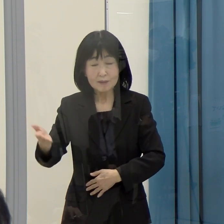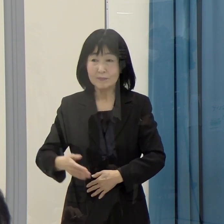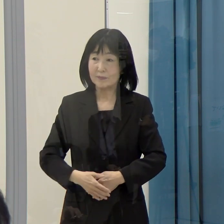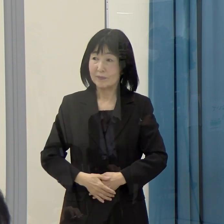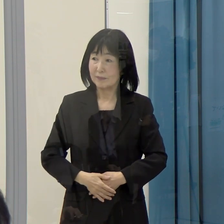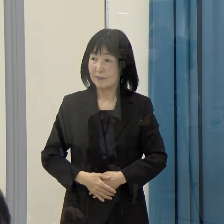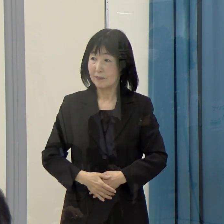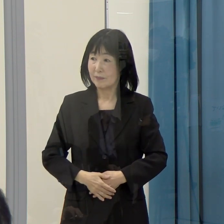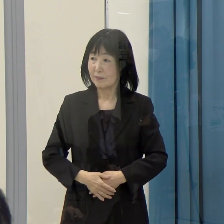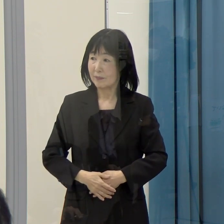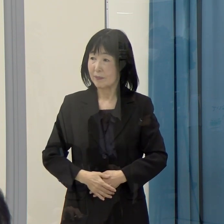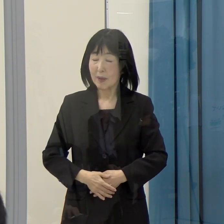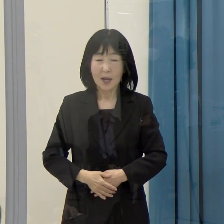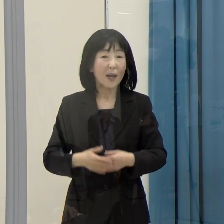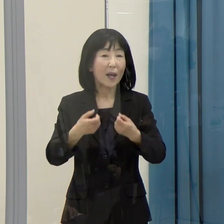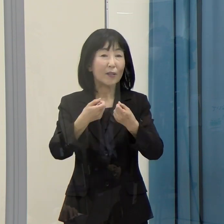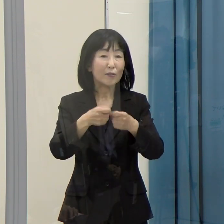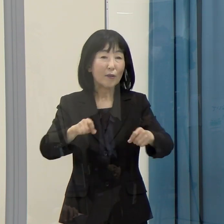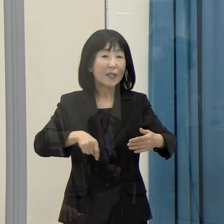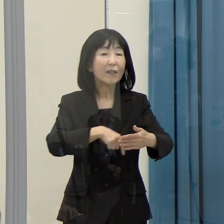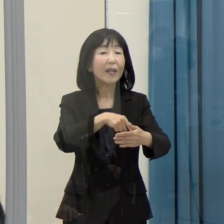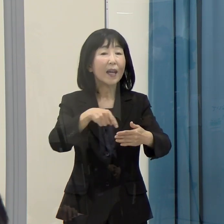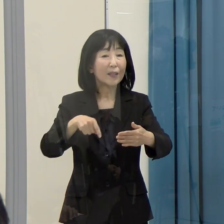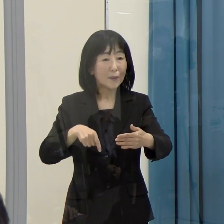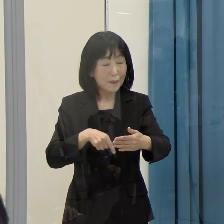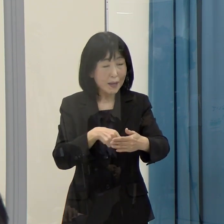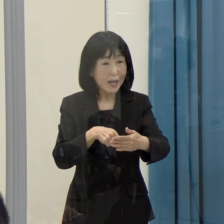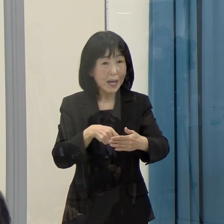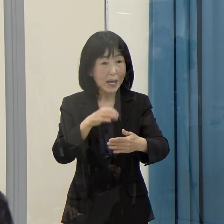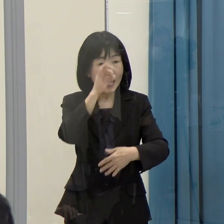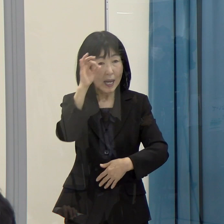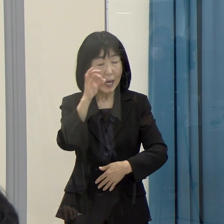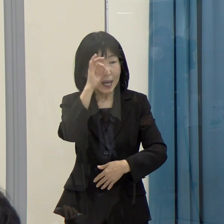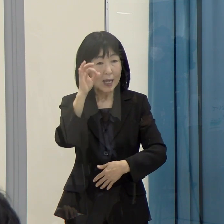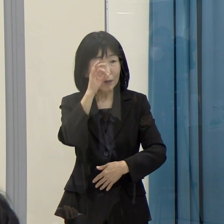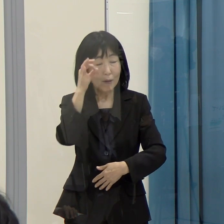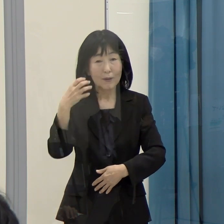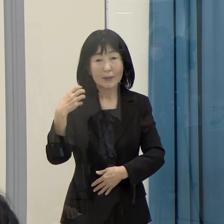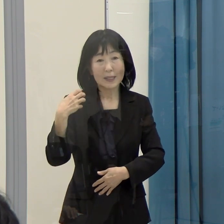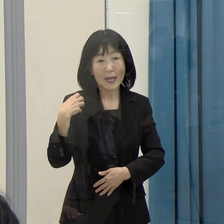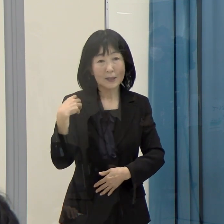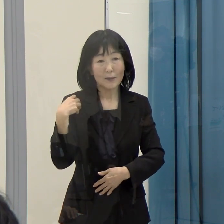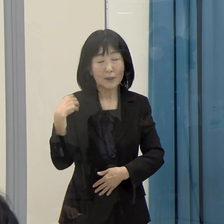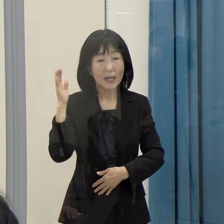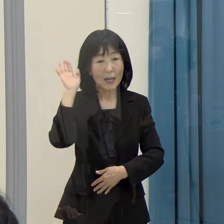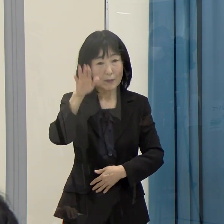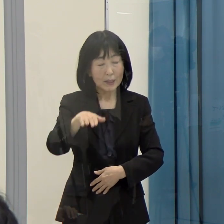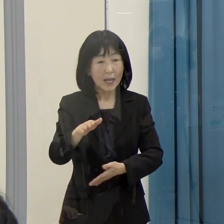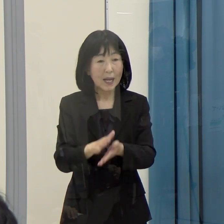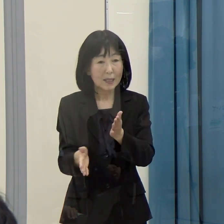（県民情報広報課）詳細については、観光振興課の方からお答えさせていただければと思います。